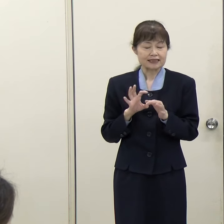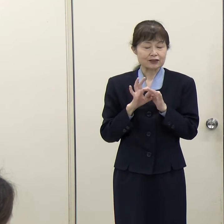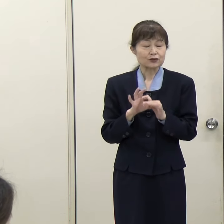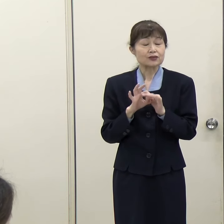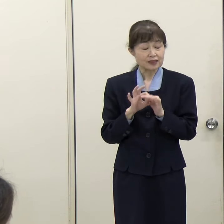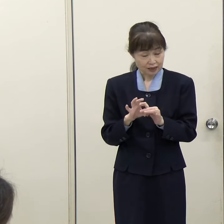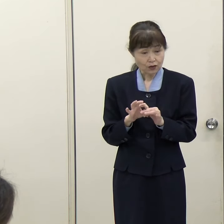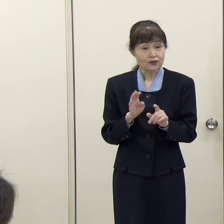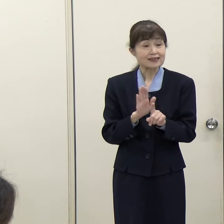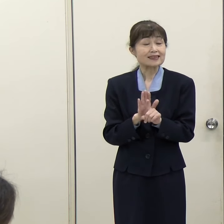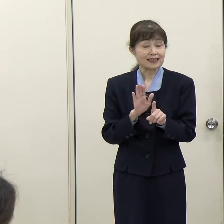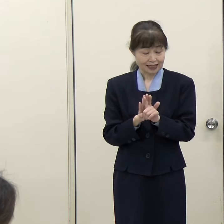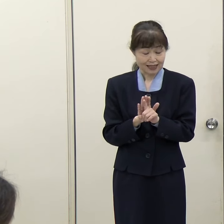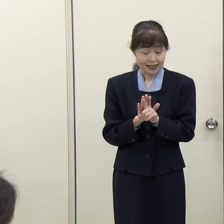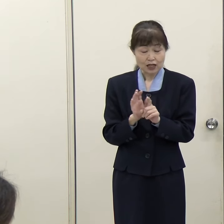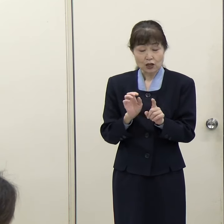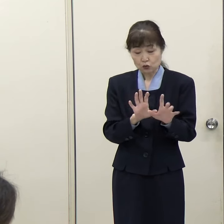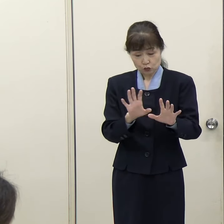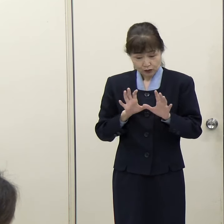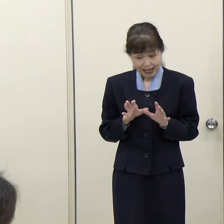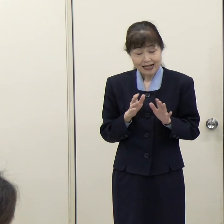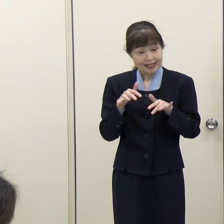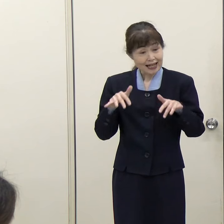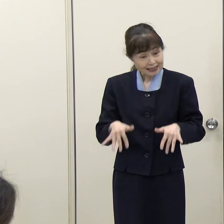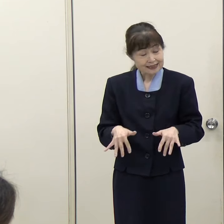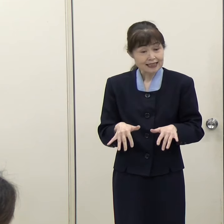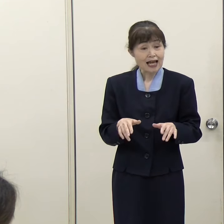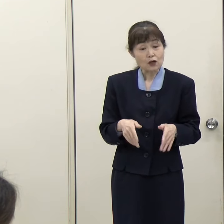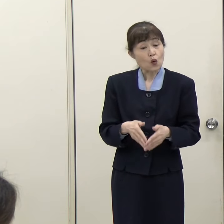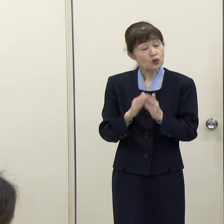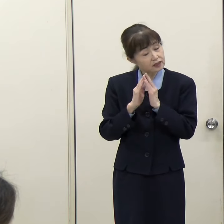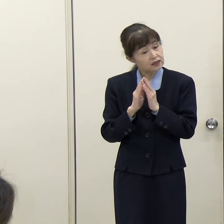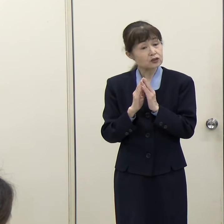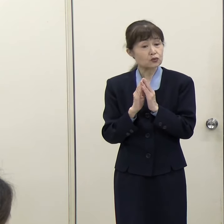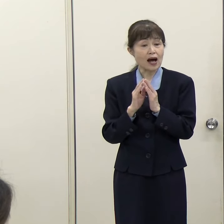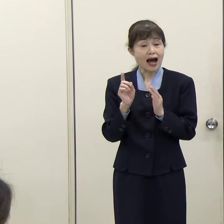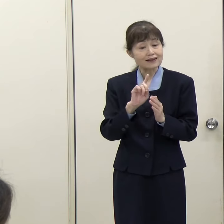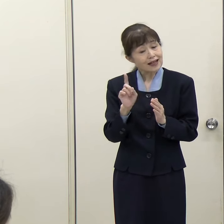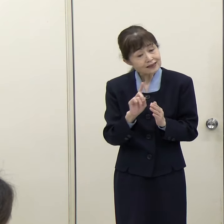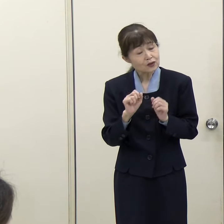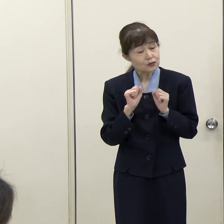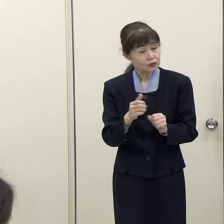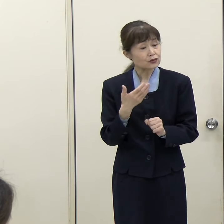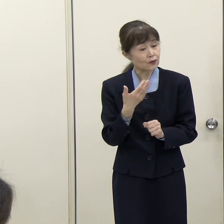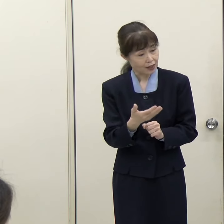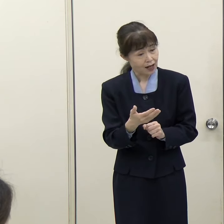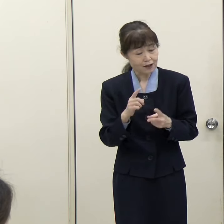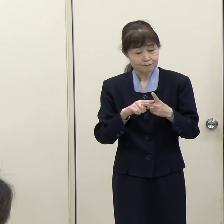この受入れ体制構築に向けてこれから取り組まれると思いますが、どういうことに取り組まれていきたいかというのを教えてください。